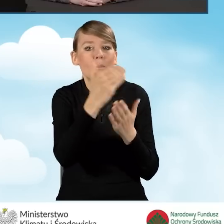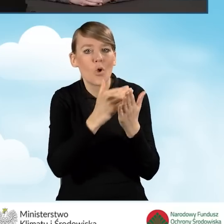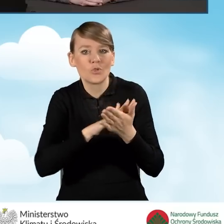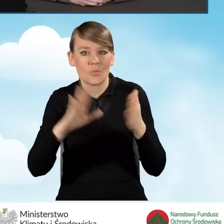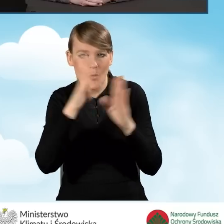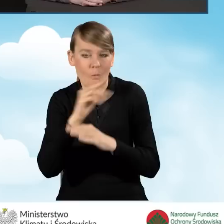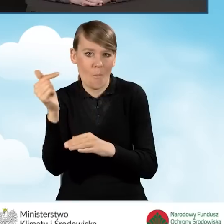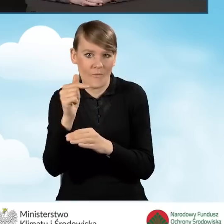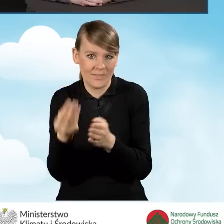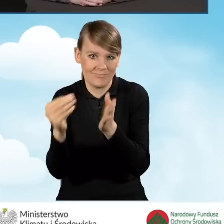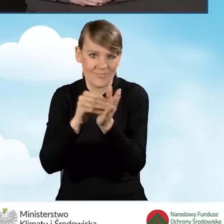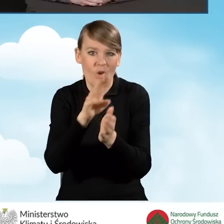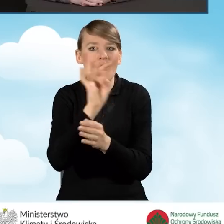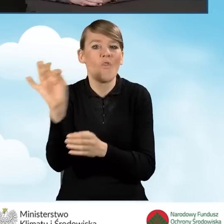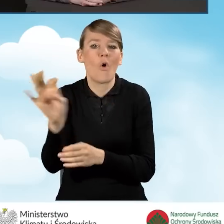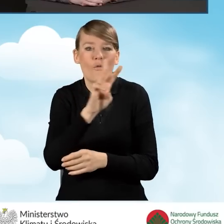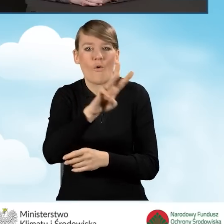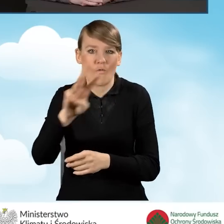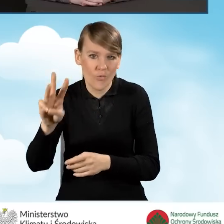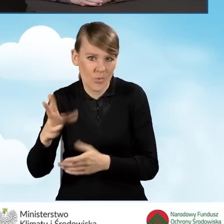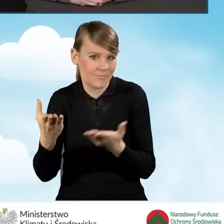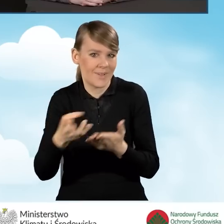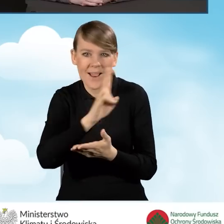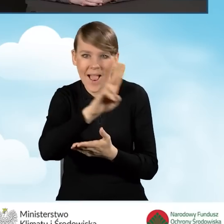żeby to było dostępne dla wszystkich mieszkańców.